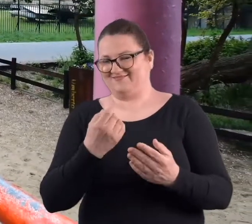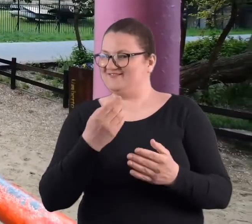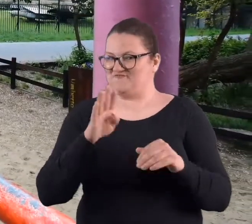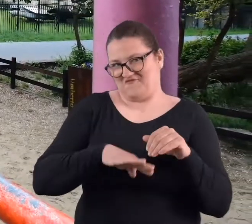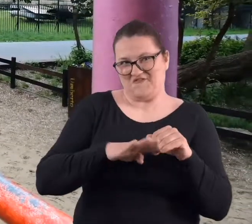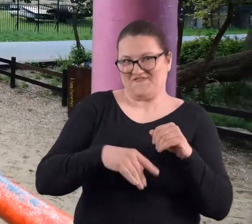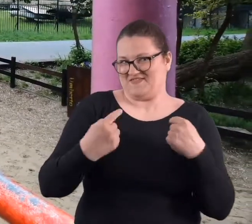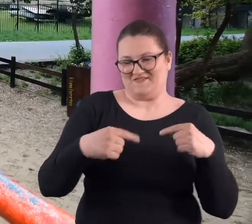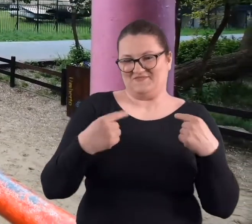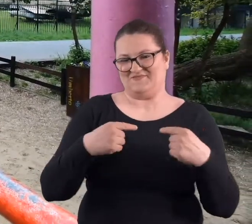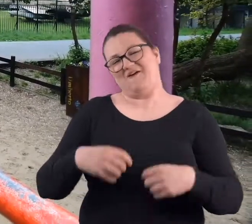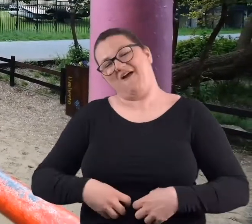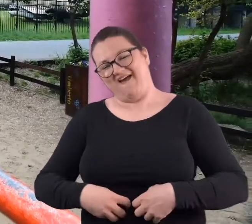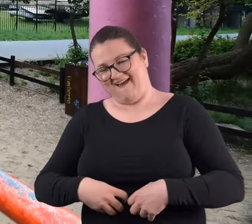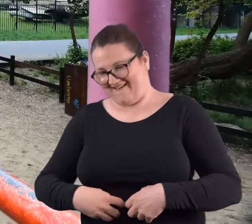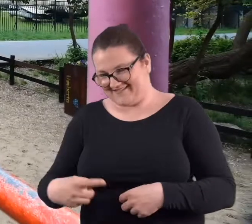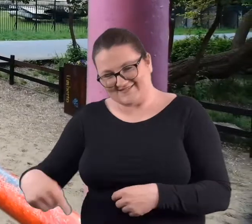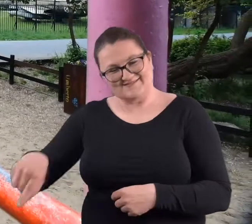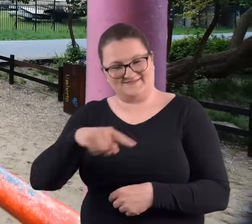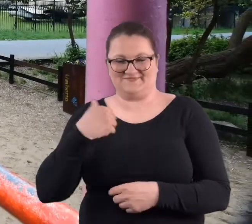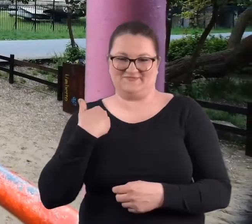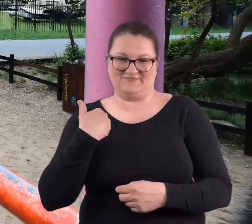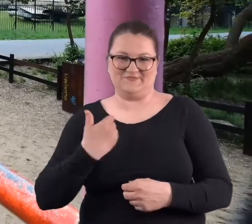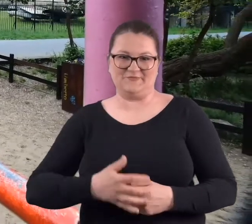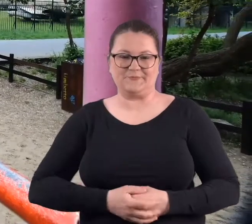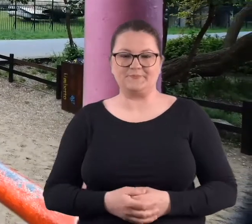i no humorystyczny prawie że.